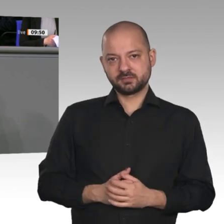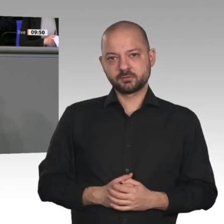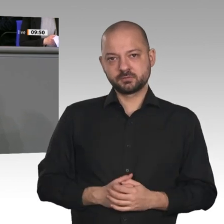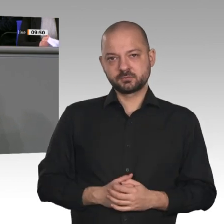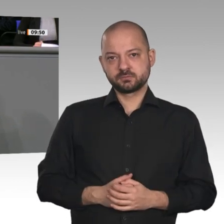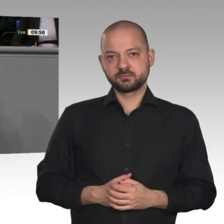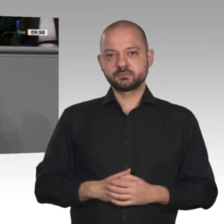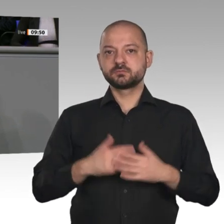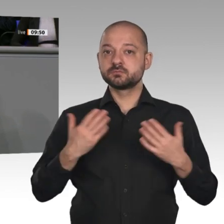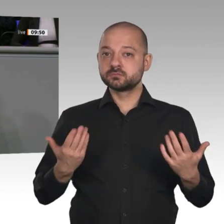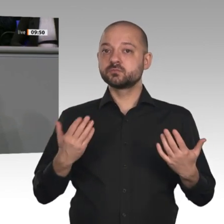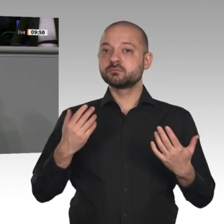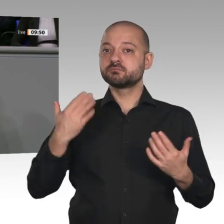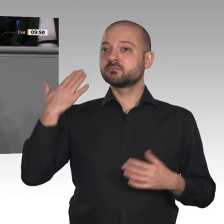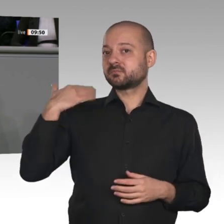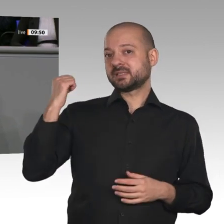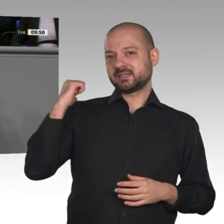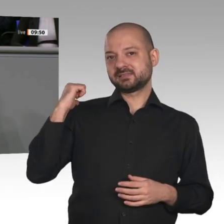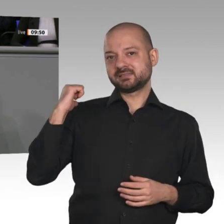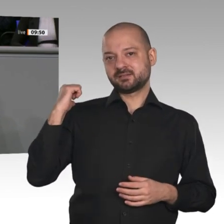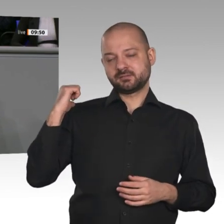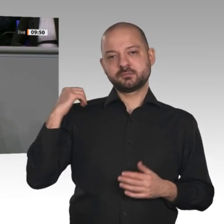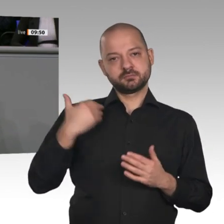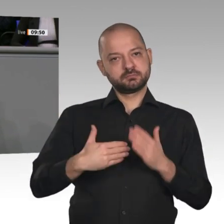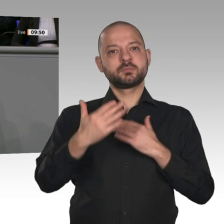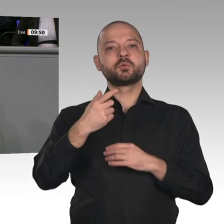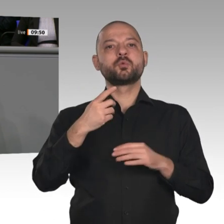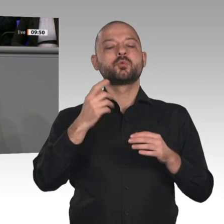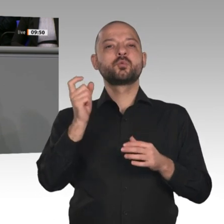wir jetzt parlamentarisch beraten werden. Sicherlich geht es im Kern sehr